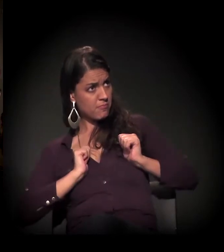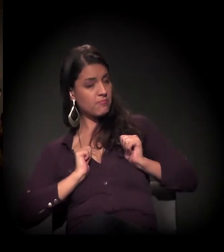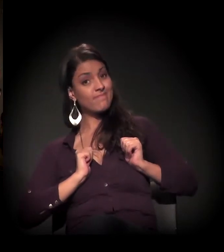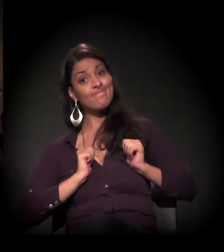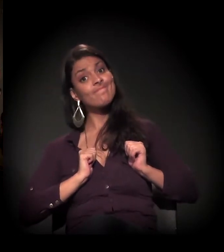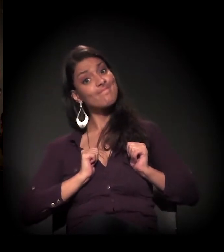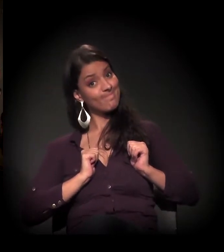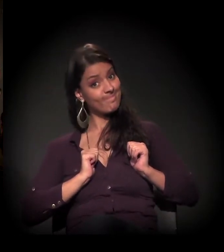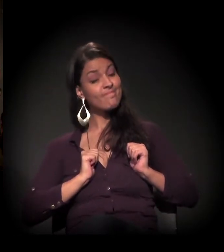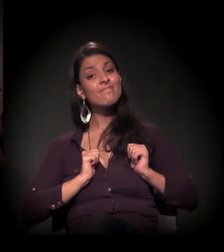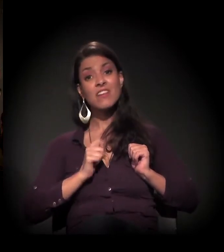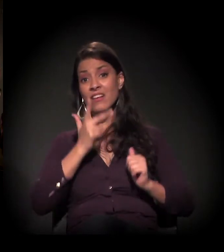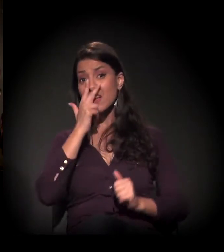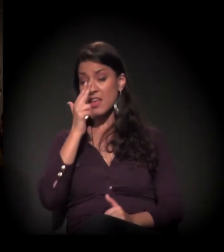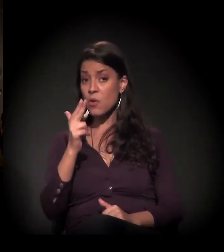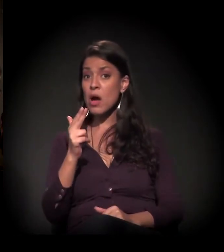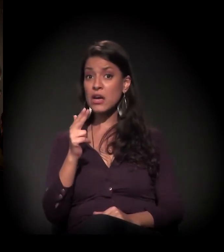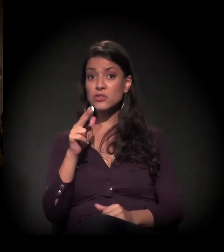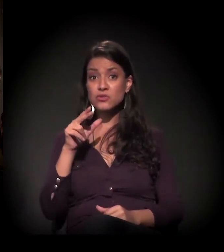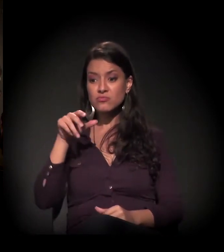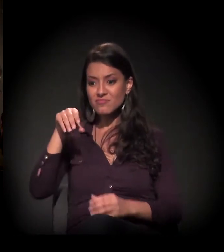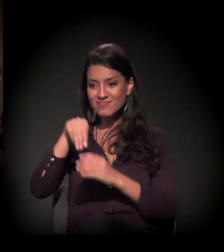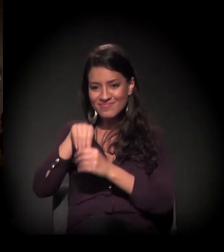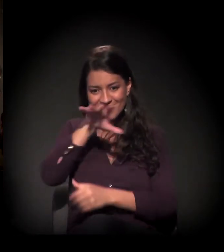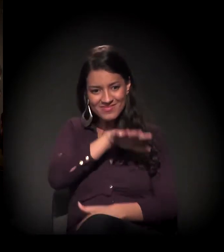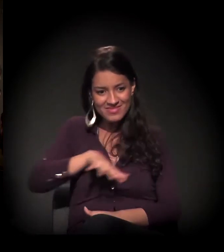Eu acho que, nessa história, não existe culpado,